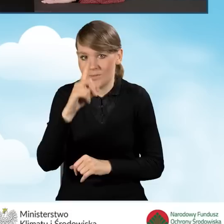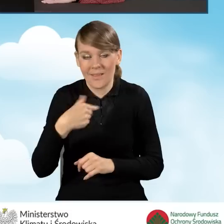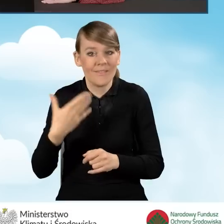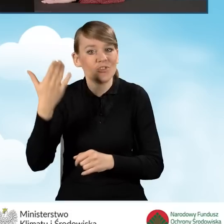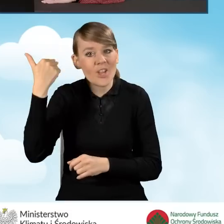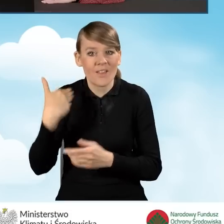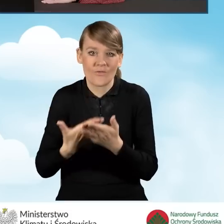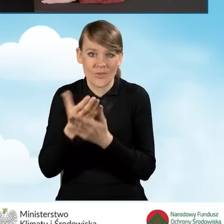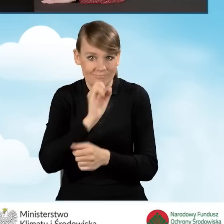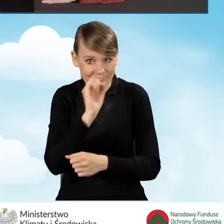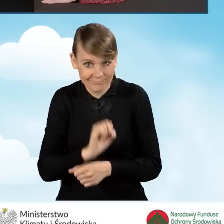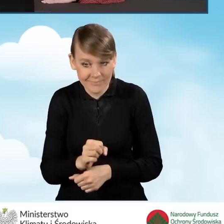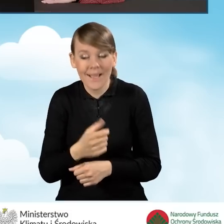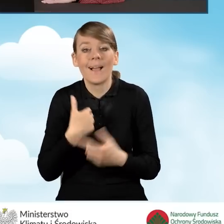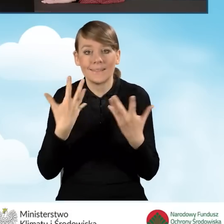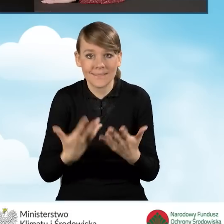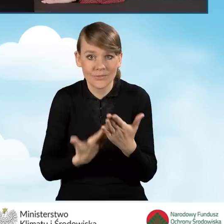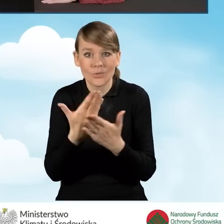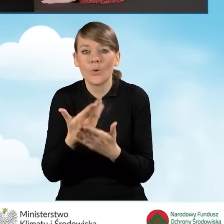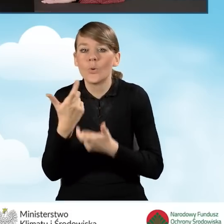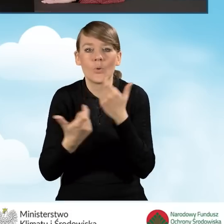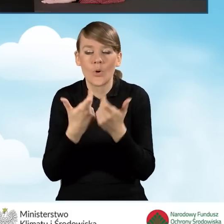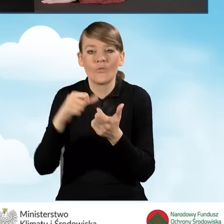w celu złożenia wniosku klikam na ikonkę na środku,